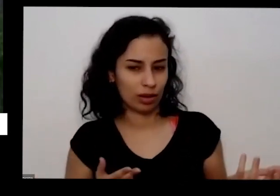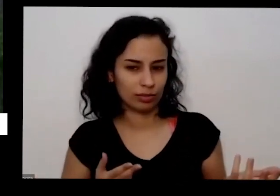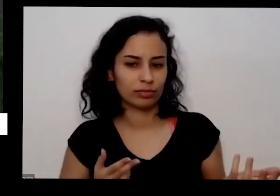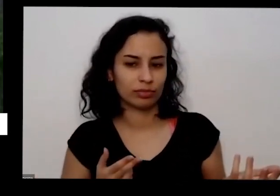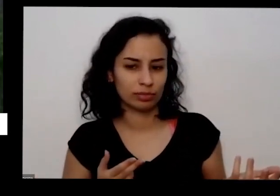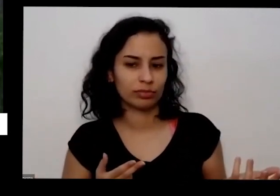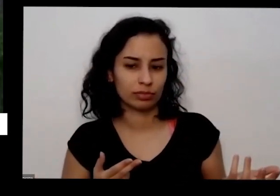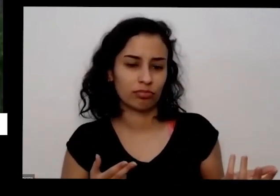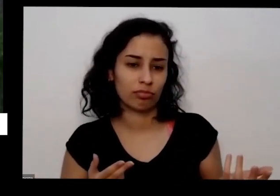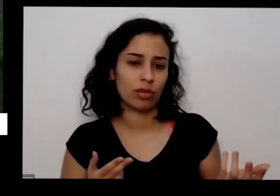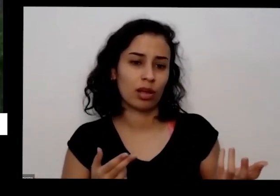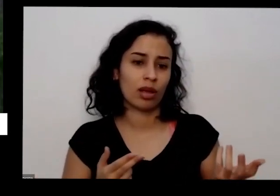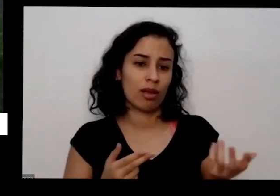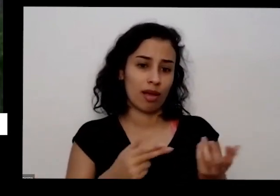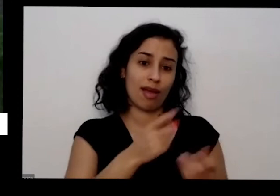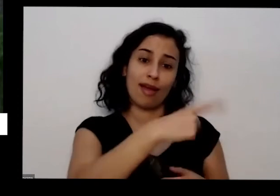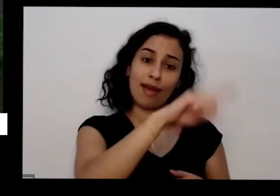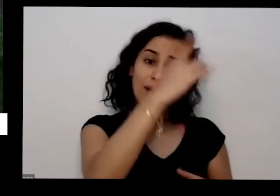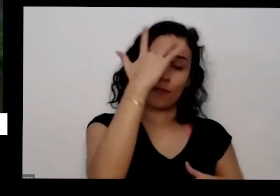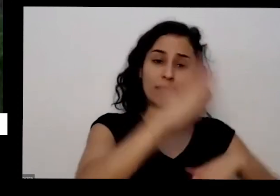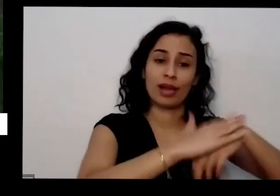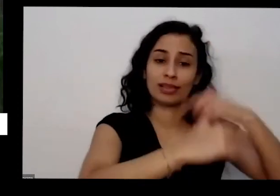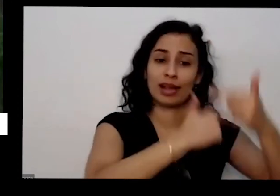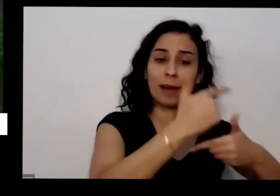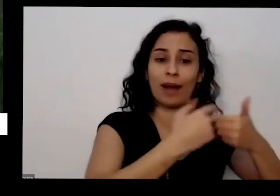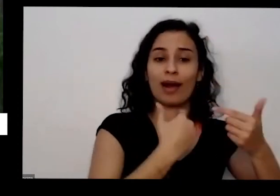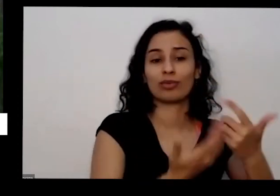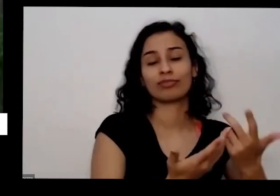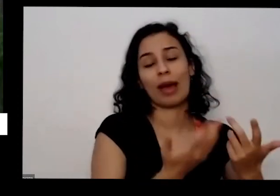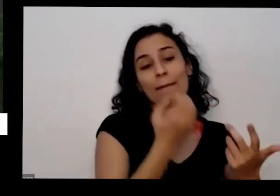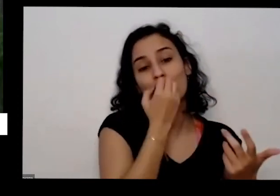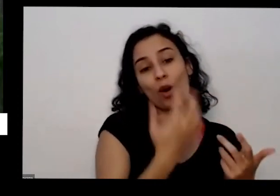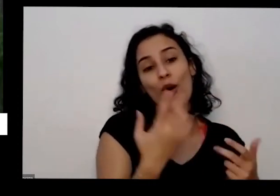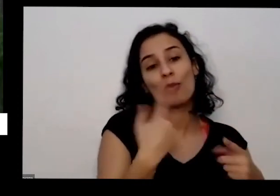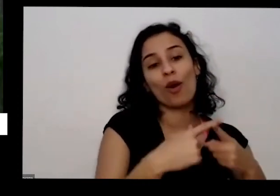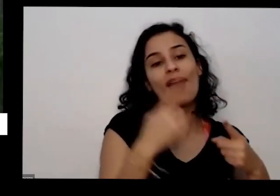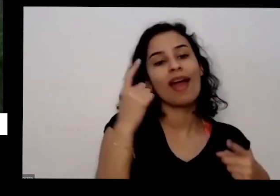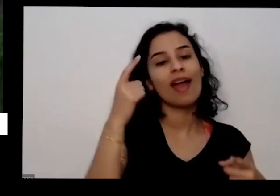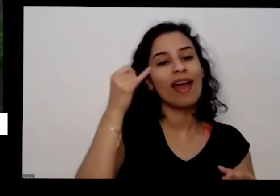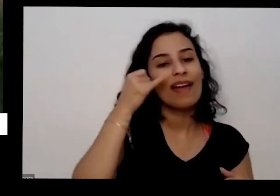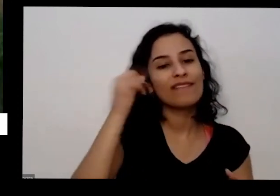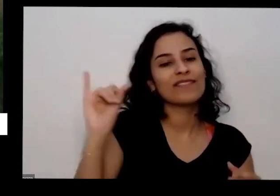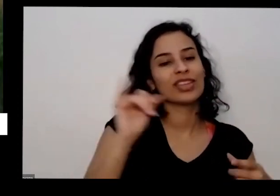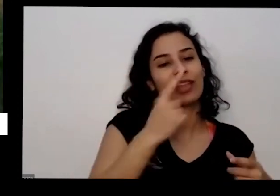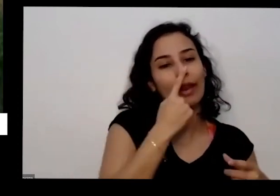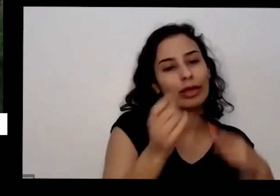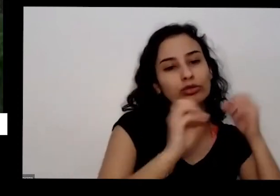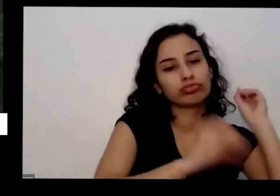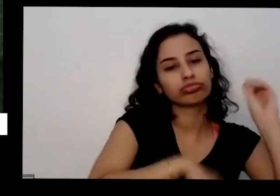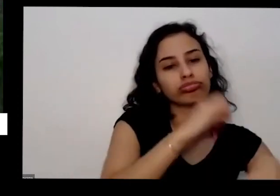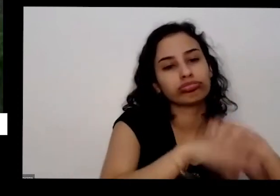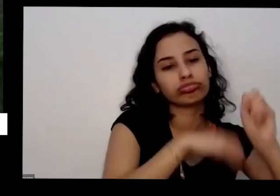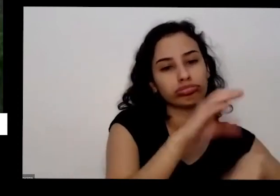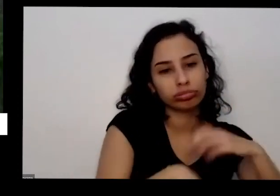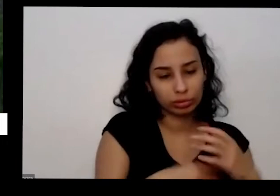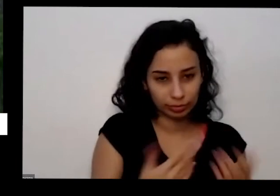e a foto que tinha uma terceira pergunta que é eu não lembro de qualquer eu falei do da adubação